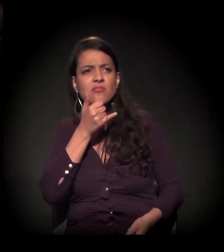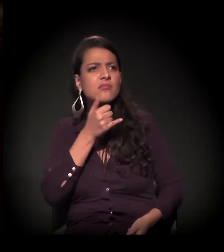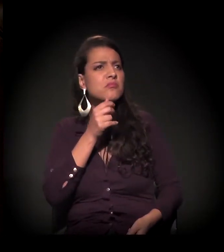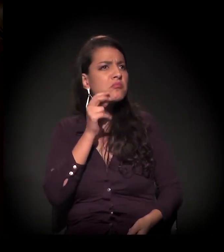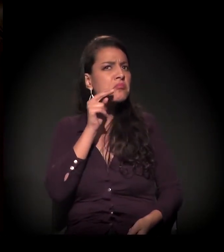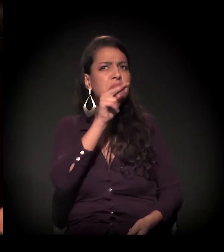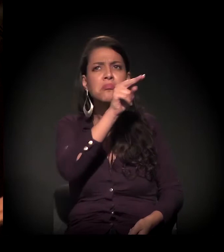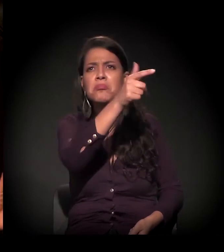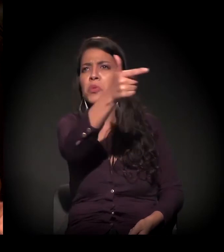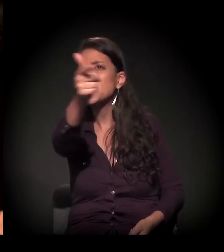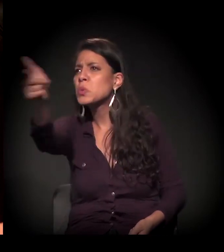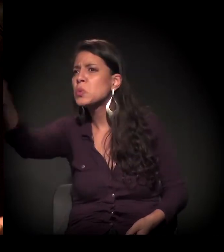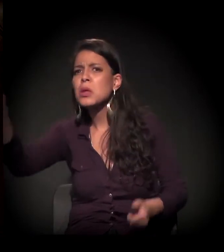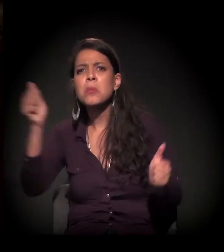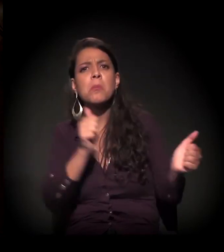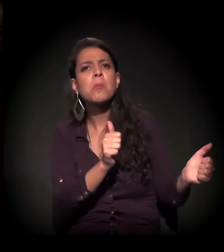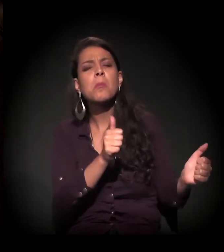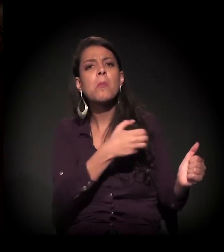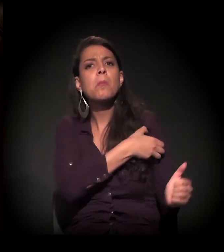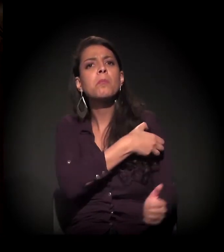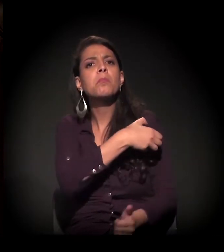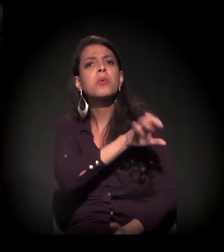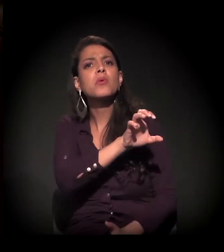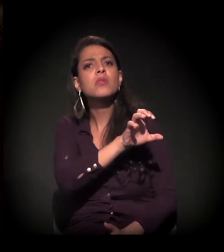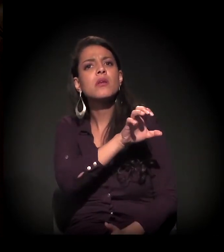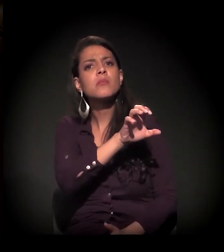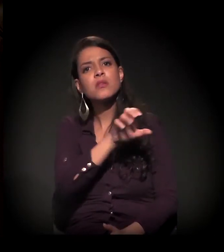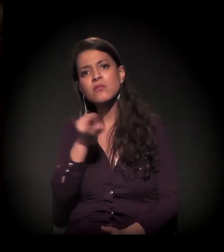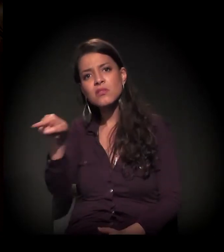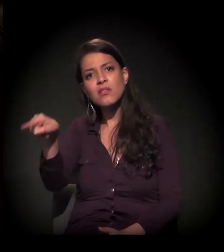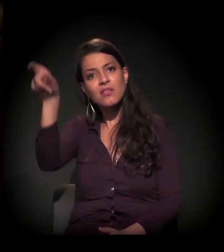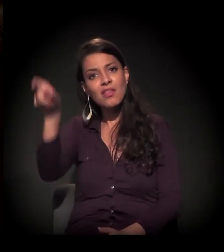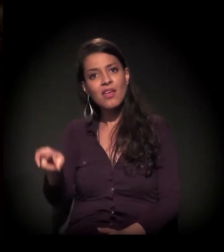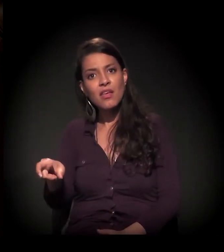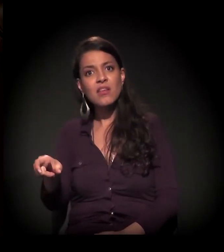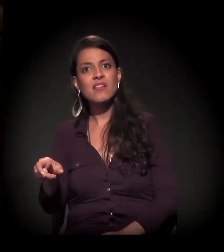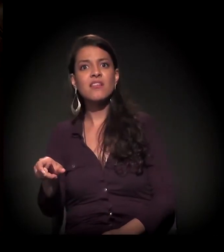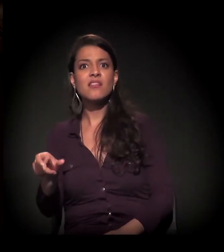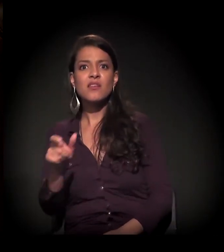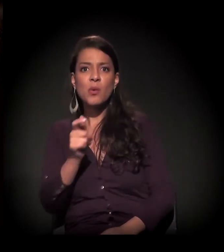− e isso acontece na periferia − o empoderamento desse sujeito. Por quê?